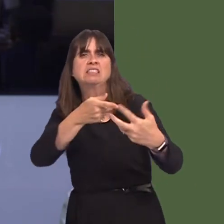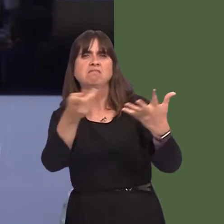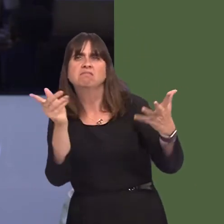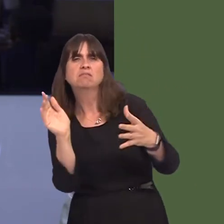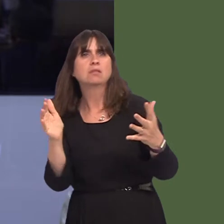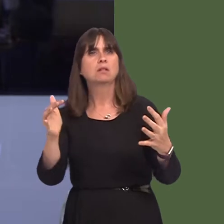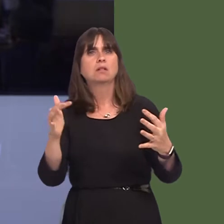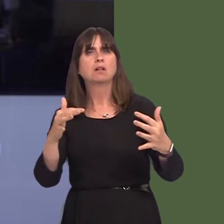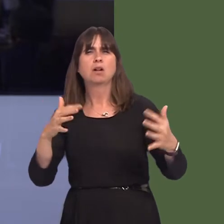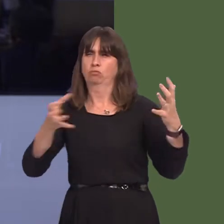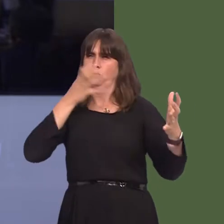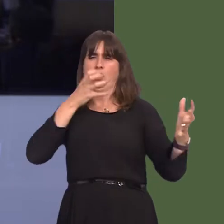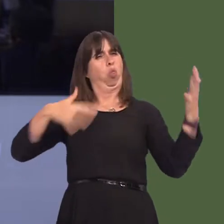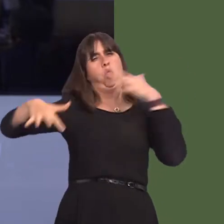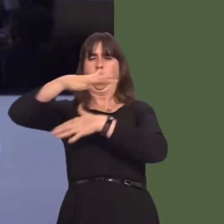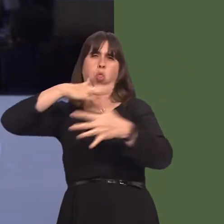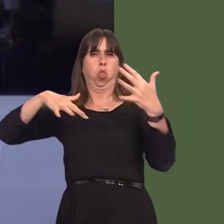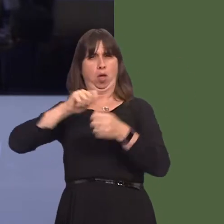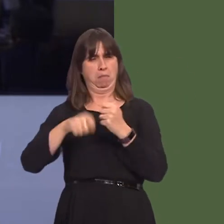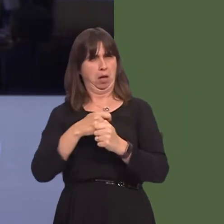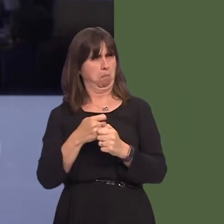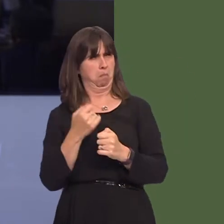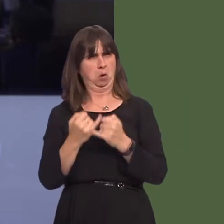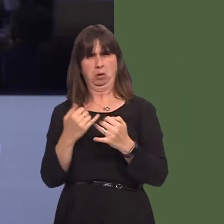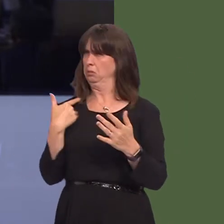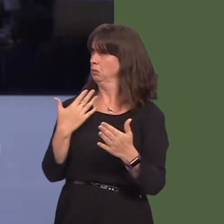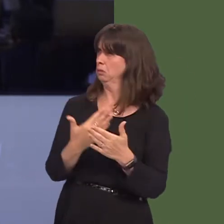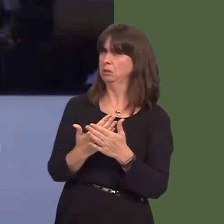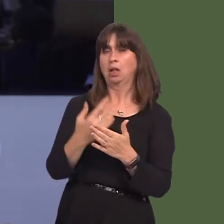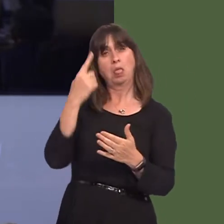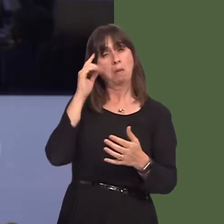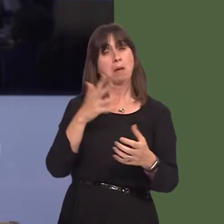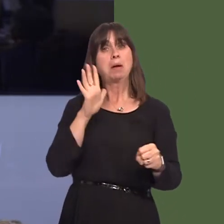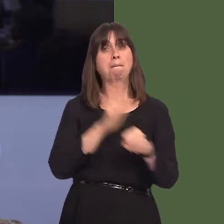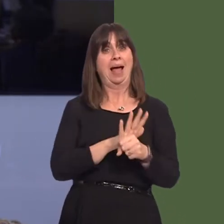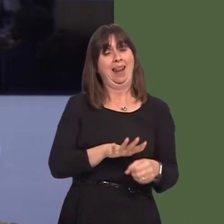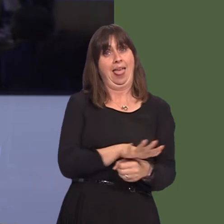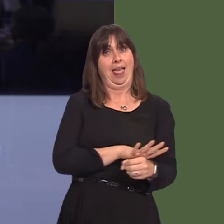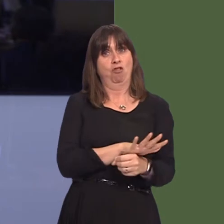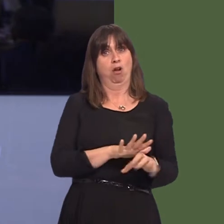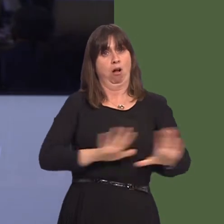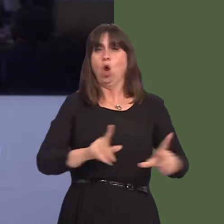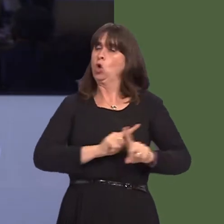other sporting bodies with a view to extending the ban to other sports and venues where alcohol